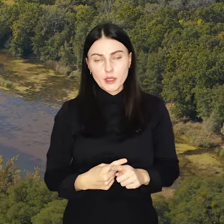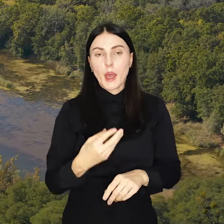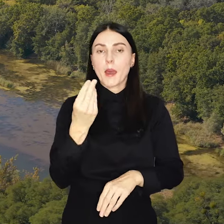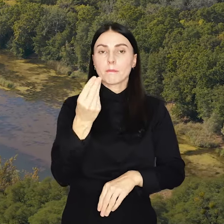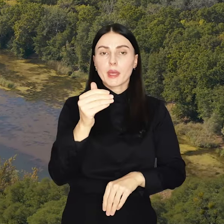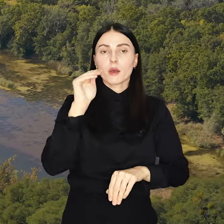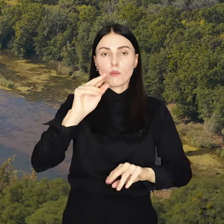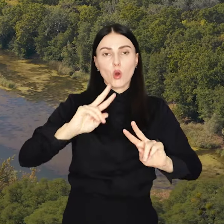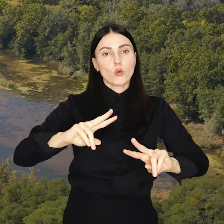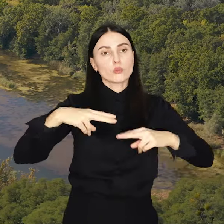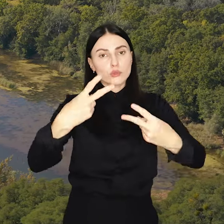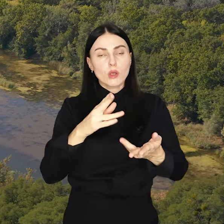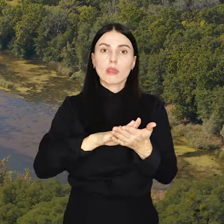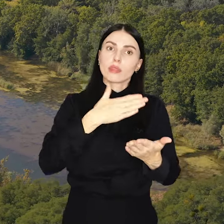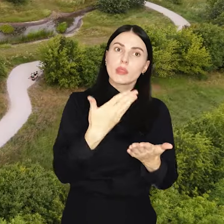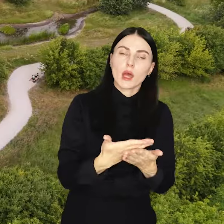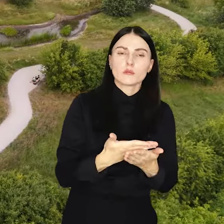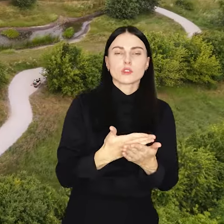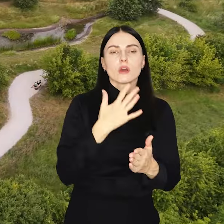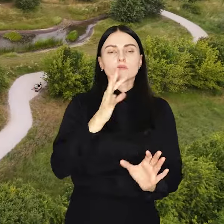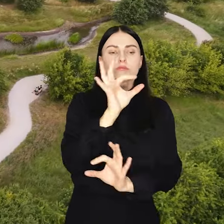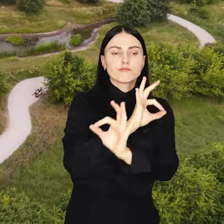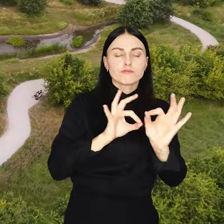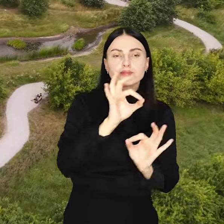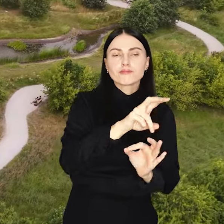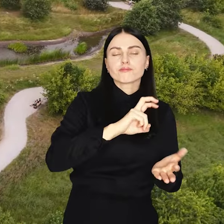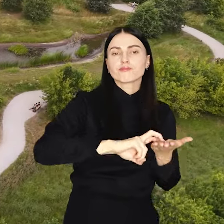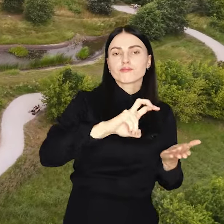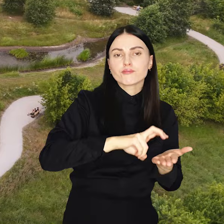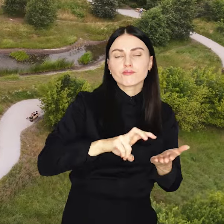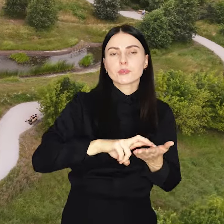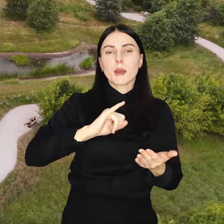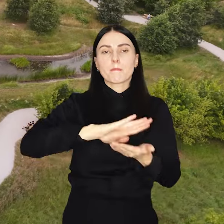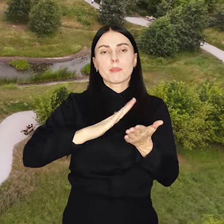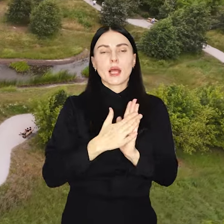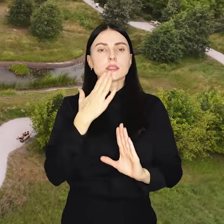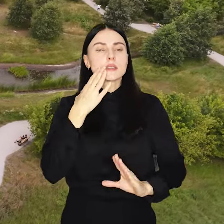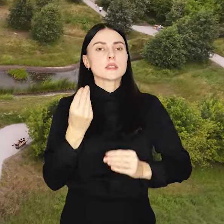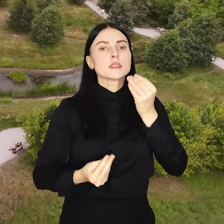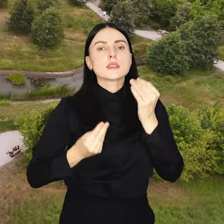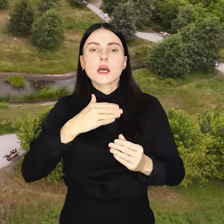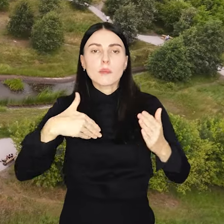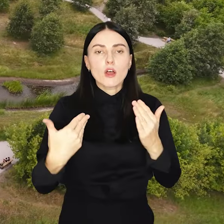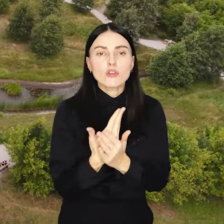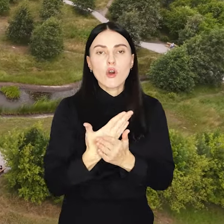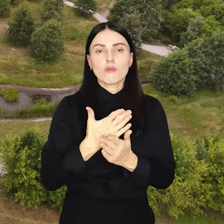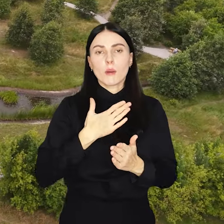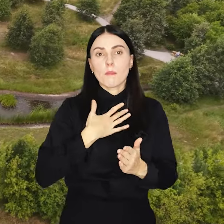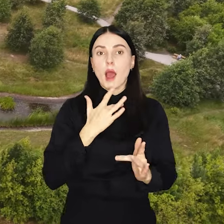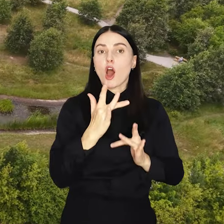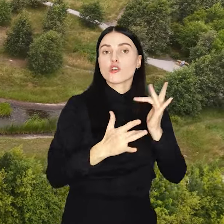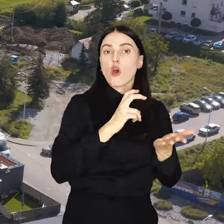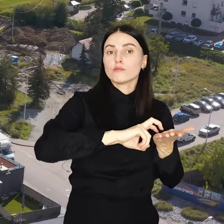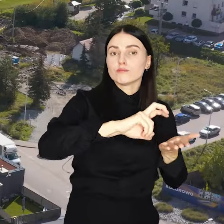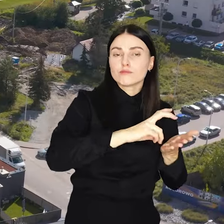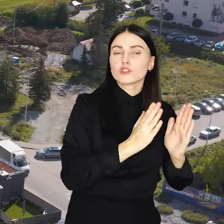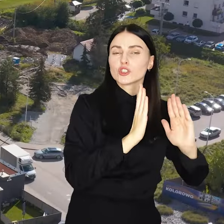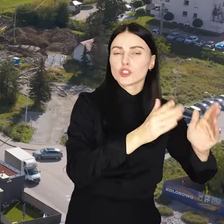Pieniądze można przeznaczyć na przykład na remonty chodników, rewitalizację skwerów, nowe place zabaw ścieżki rowerowe czy oświetlenie.